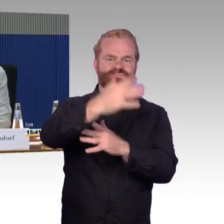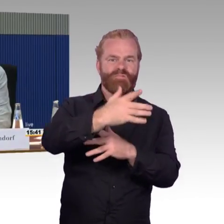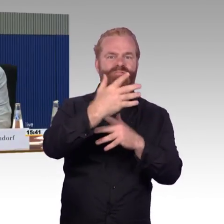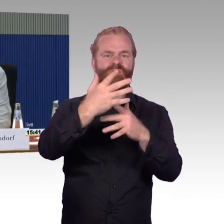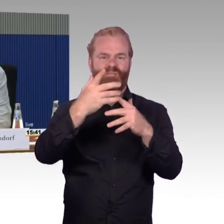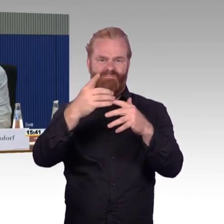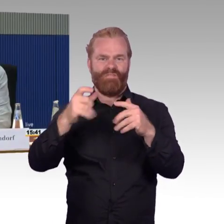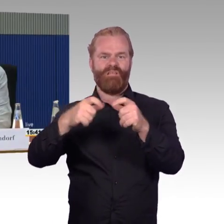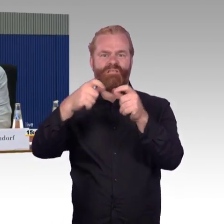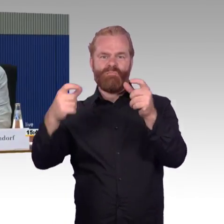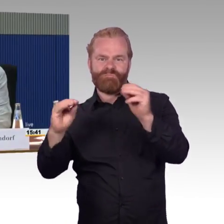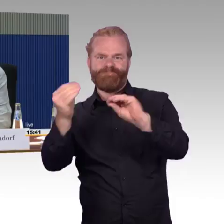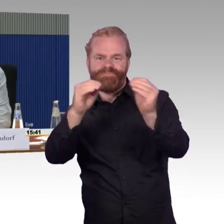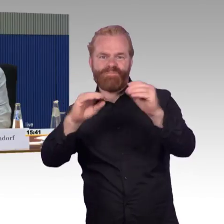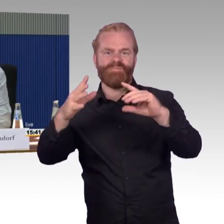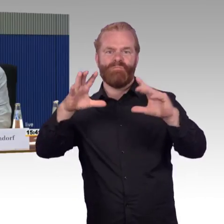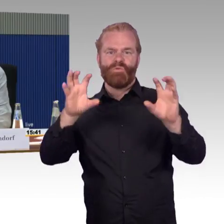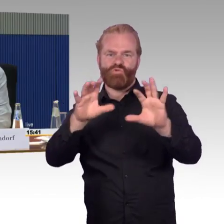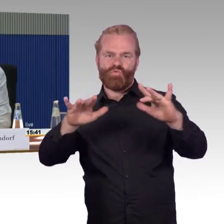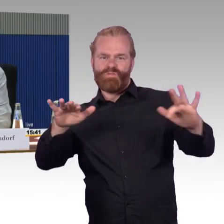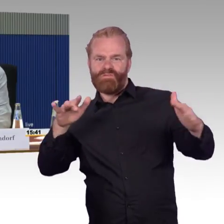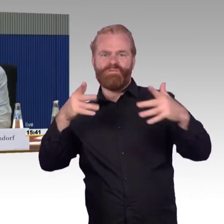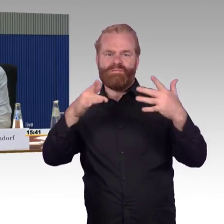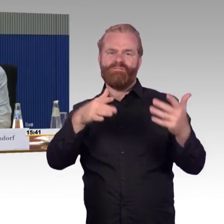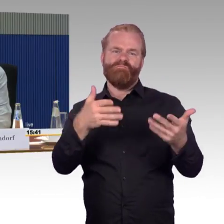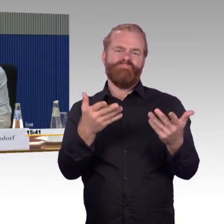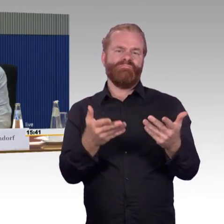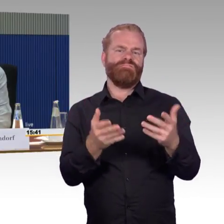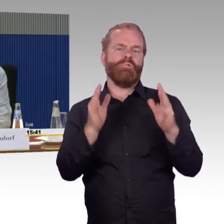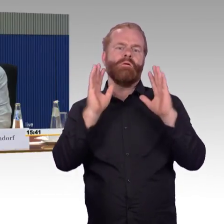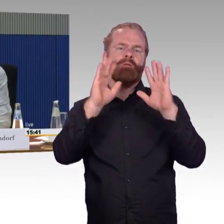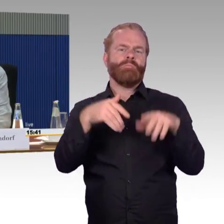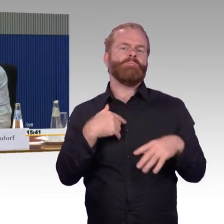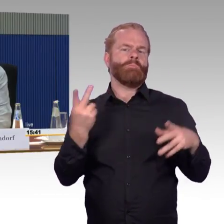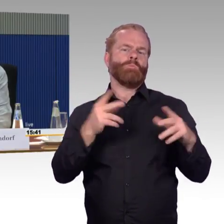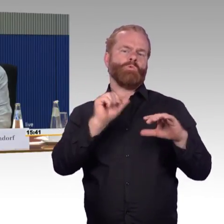mir ist bewusst, wir können nicht alles für die Behinderten machen, es ist nicht alles behindertengerecht,